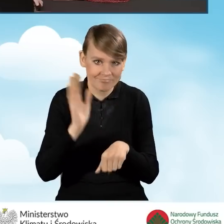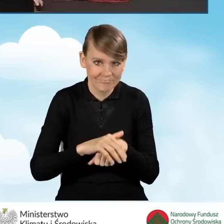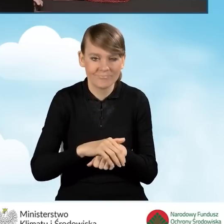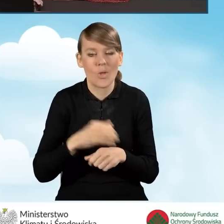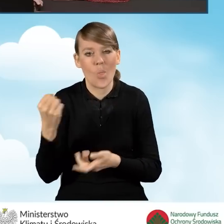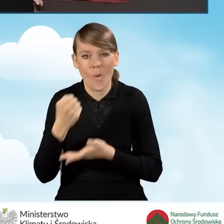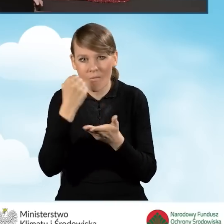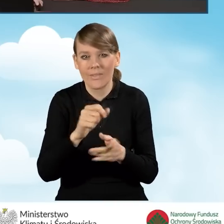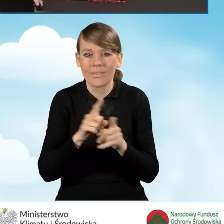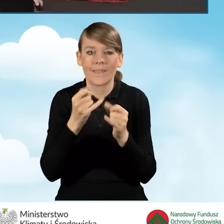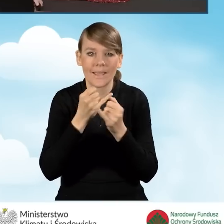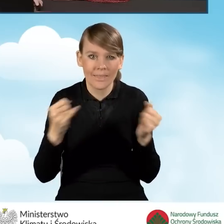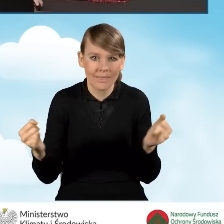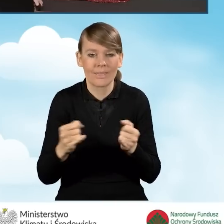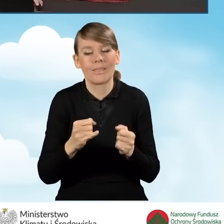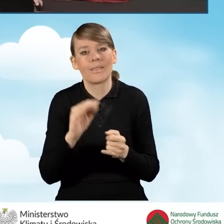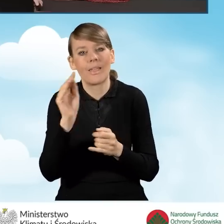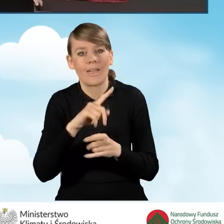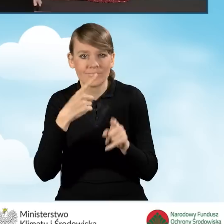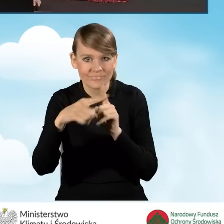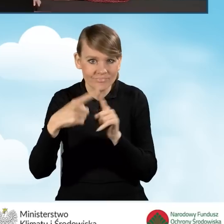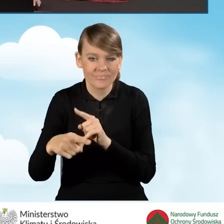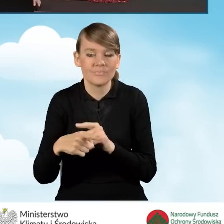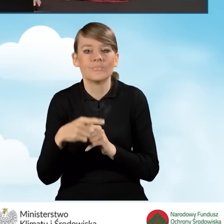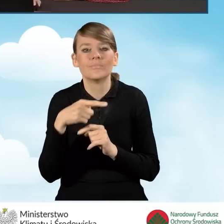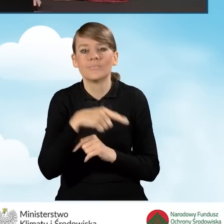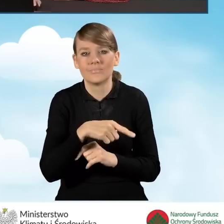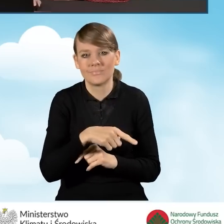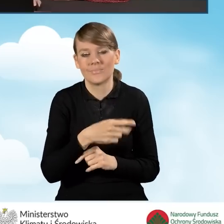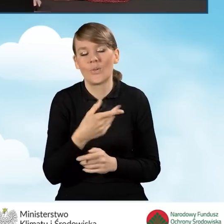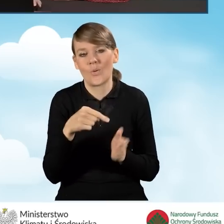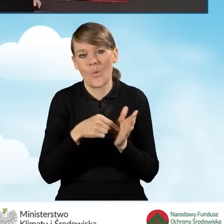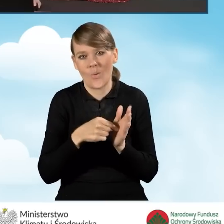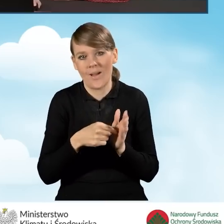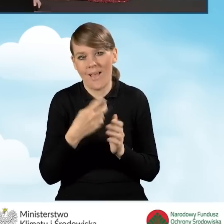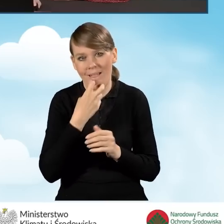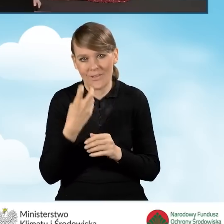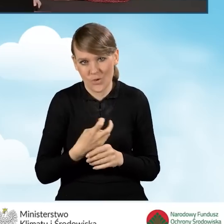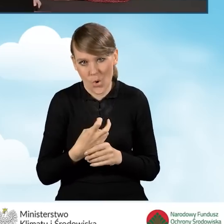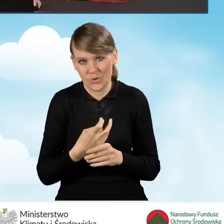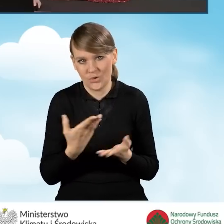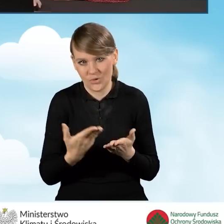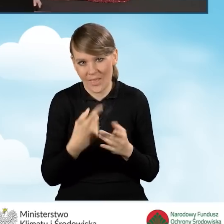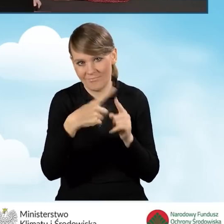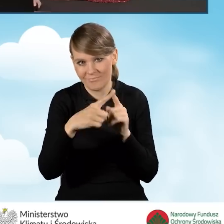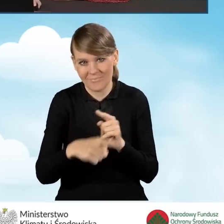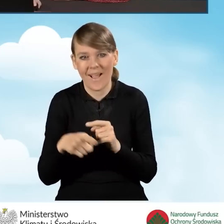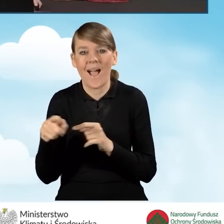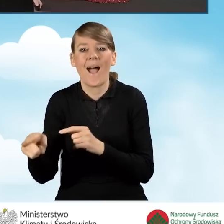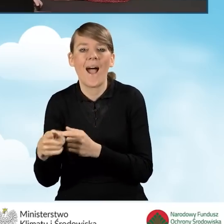czy też dalsza, inna korespondencja jest kierowana poprzez skrzynki elektroniczne, a nie tradycyjną pocztą.